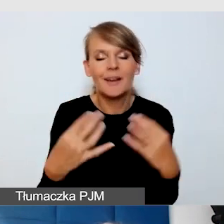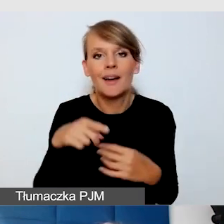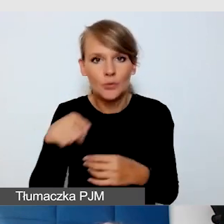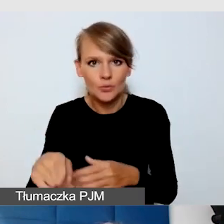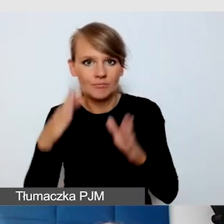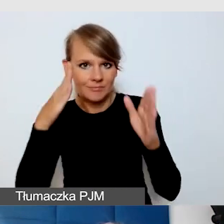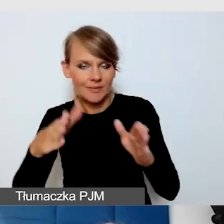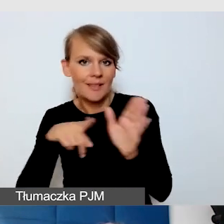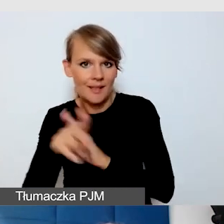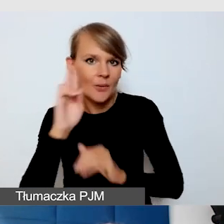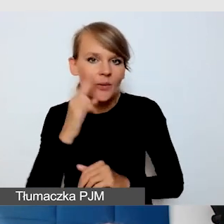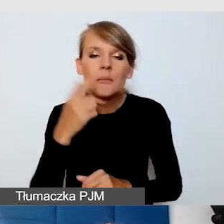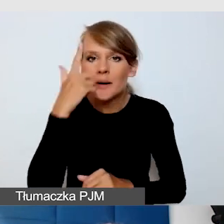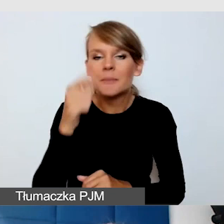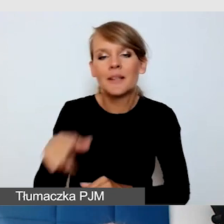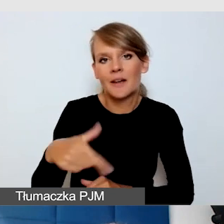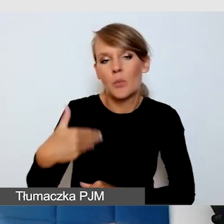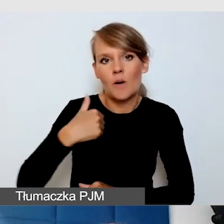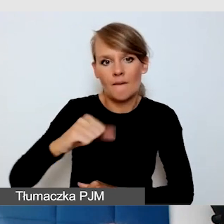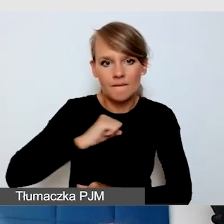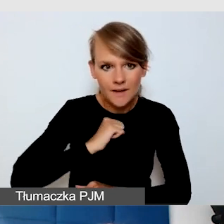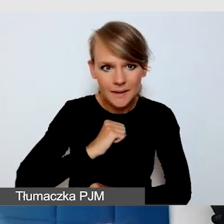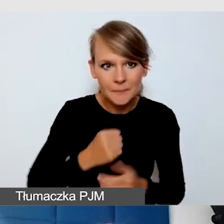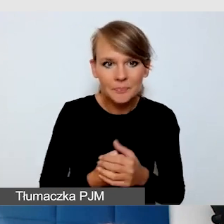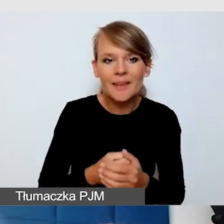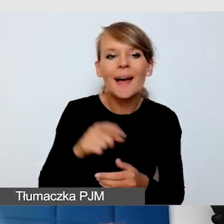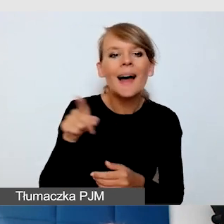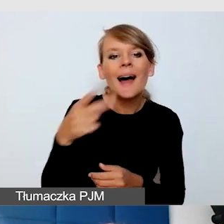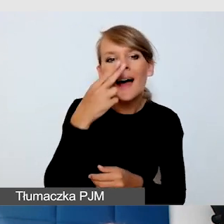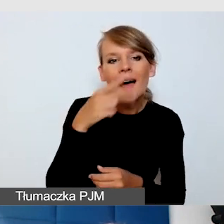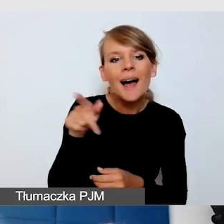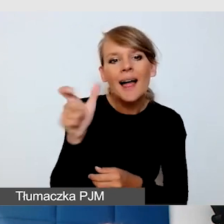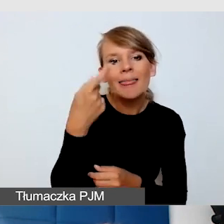„Nadanie DH" to jest skrót doktora honoris causa.